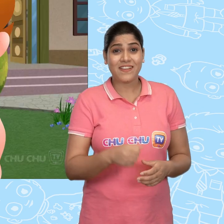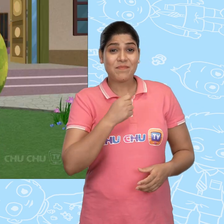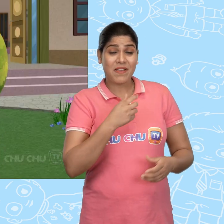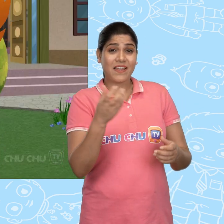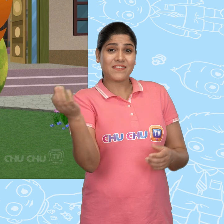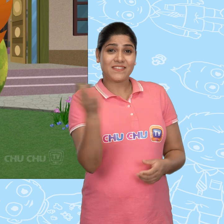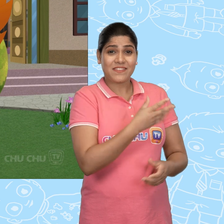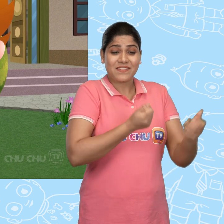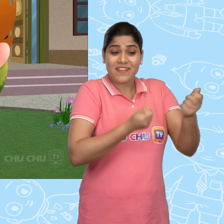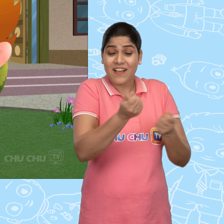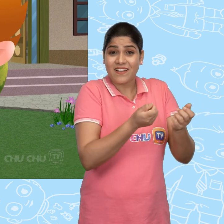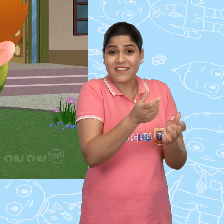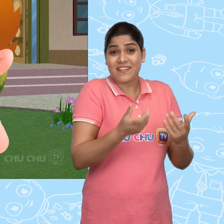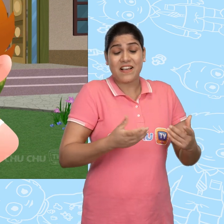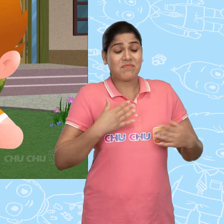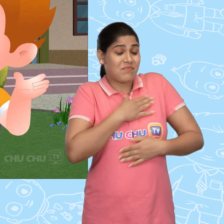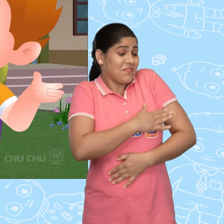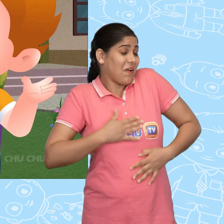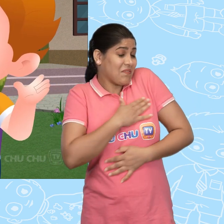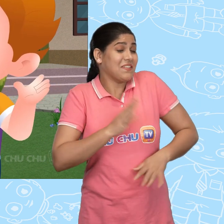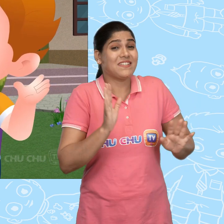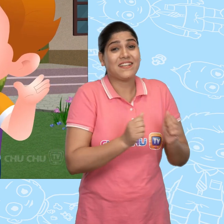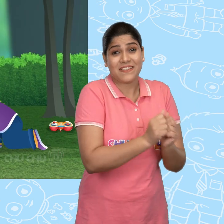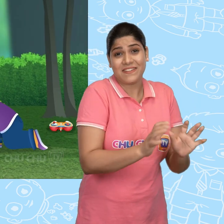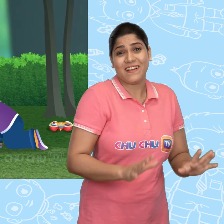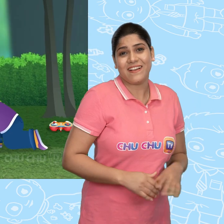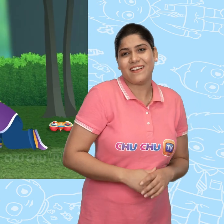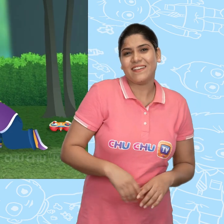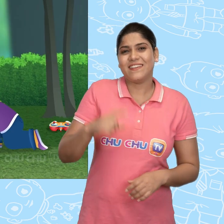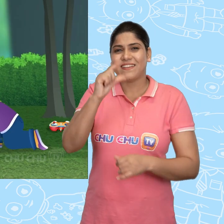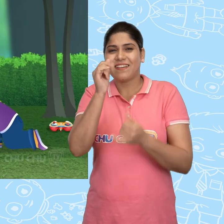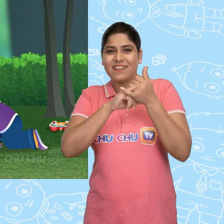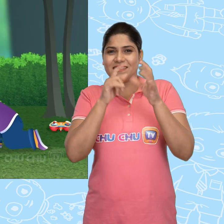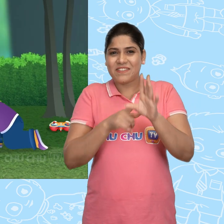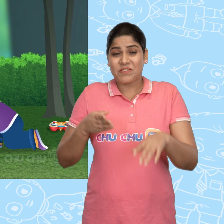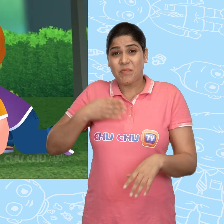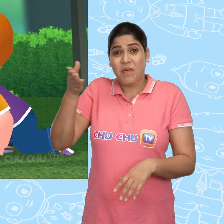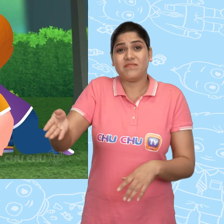मै अपनी नयी गाड़ी के साथ बहुत मज़्ज़े करूंगा. Cussly उसके पास आया.